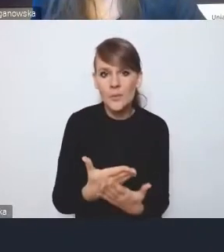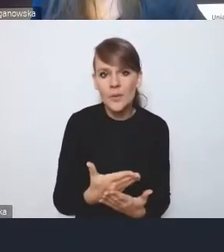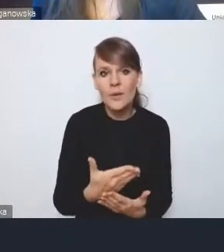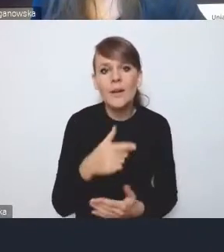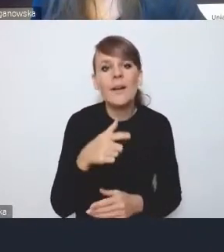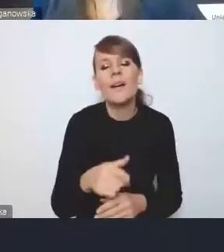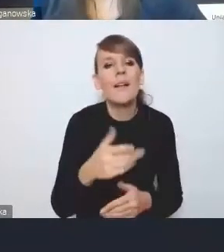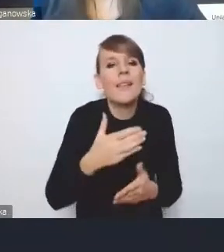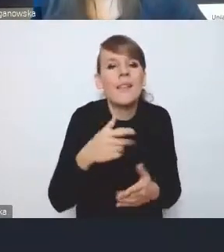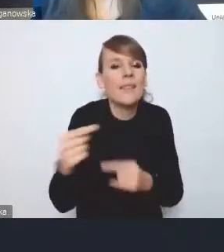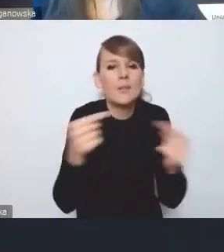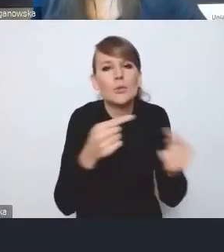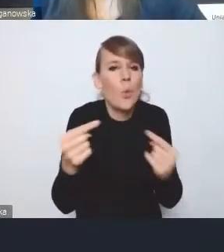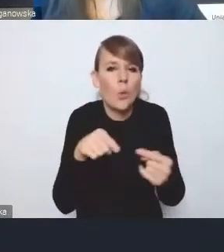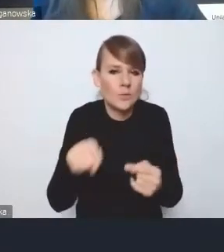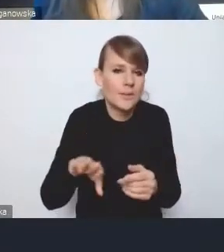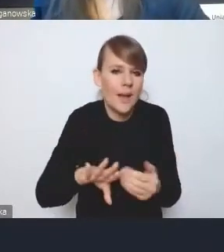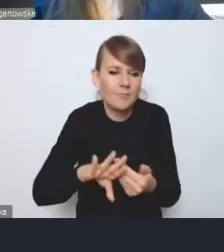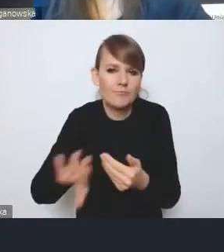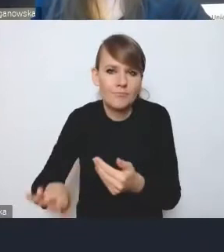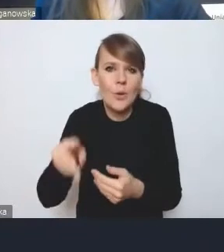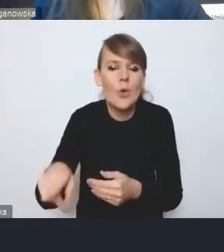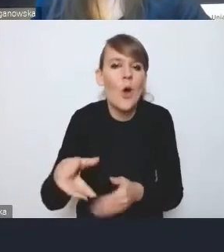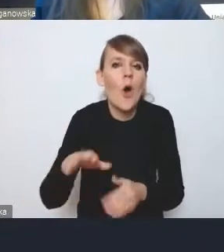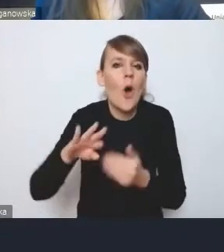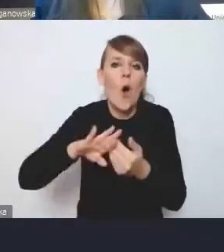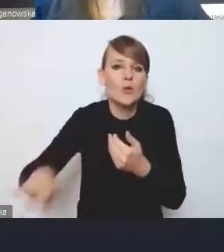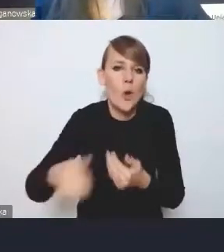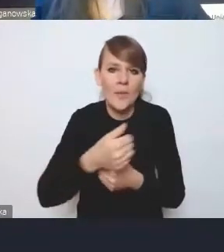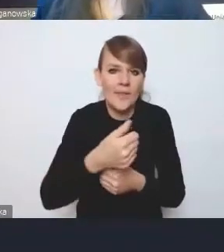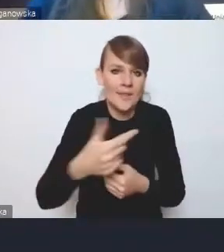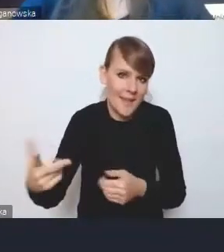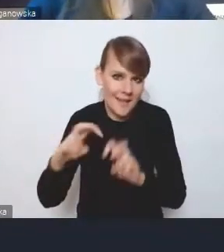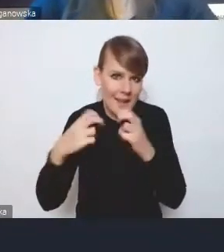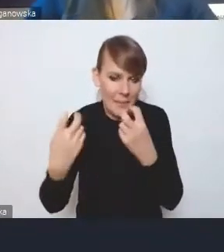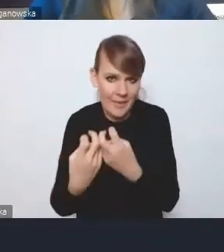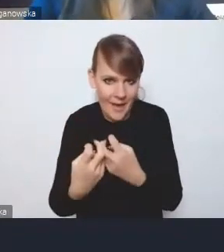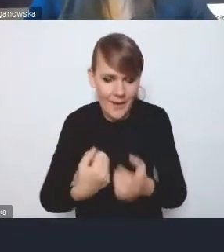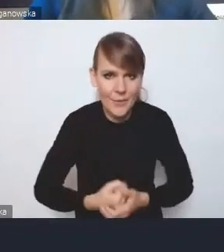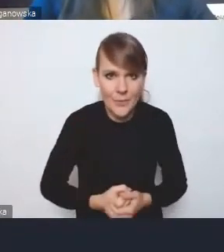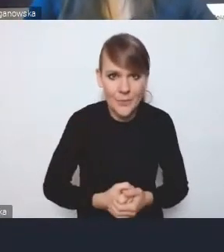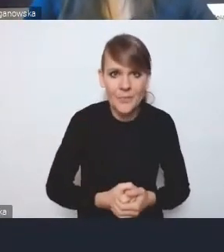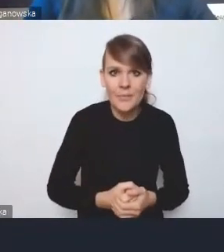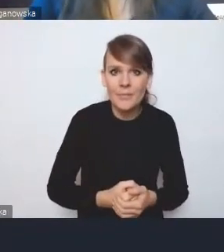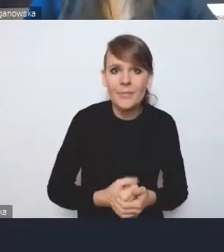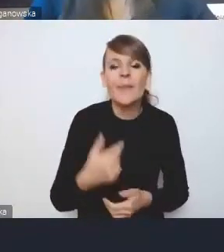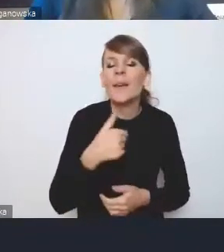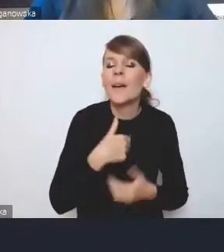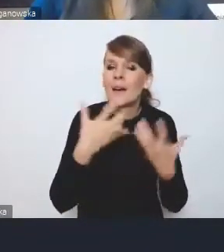bo ona jest na osobny cykl seminariów. Natomiast ja chciałem też zwrócić uwagę